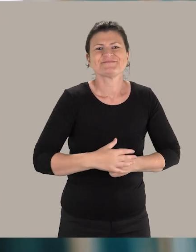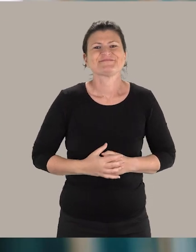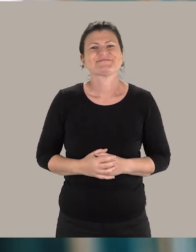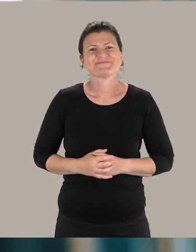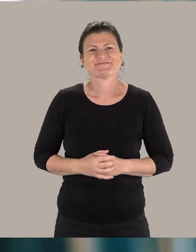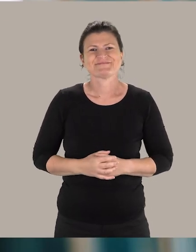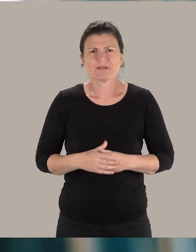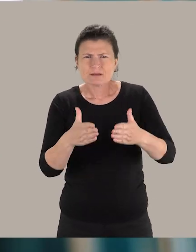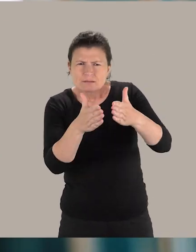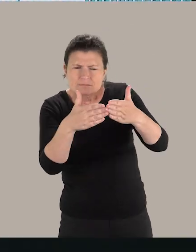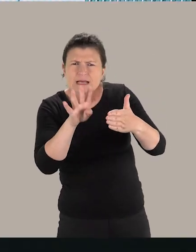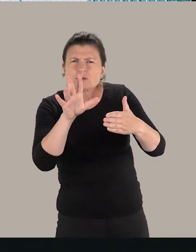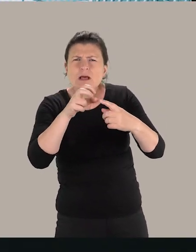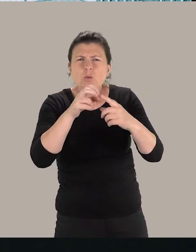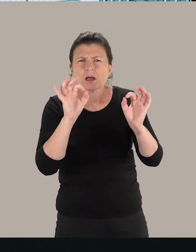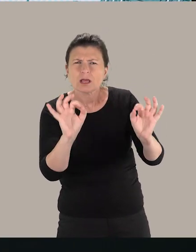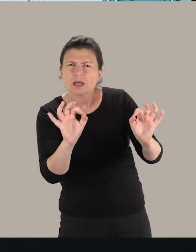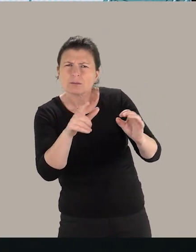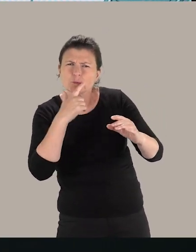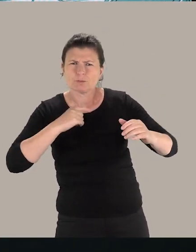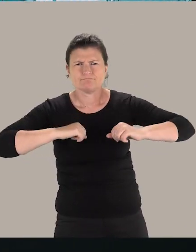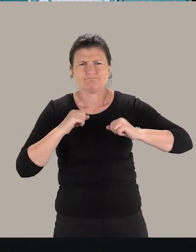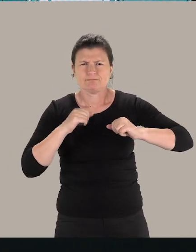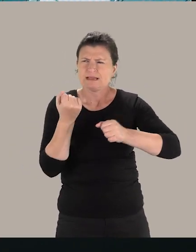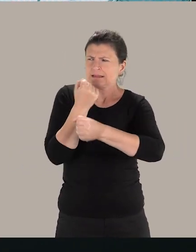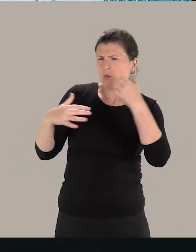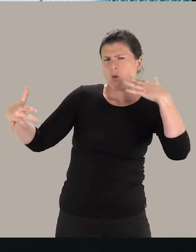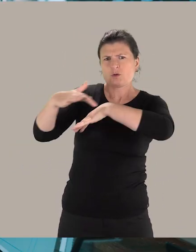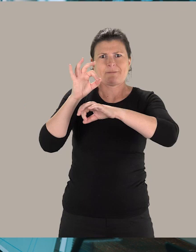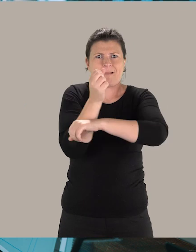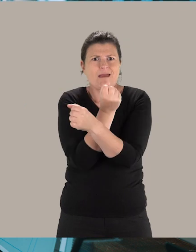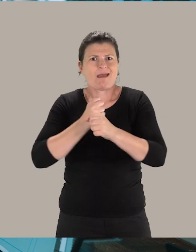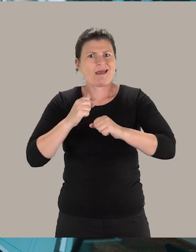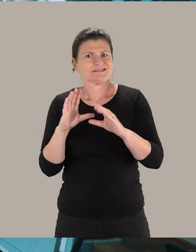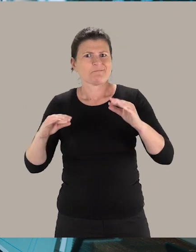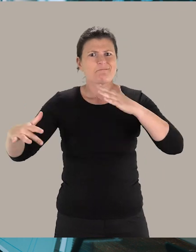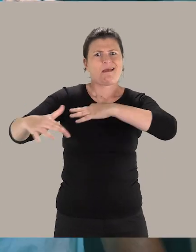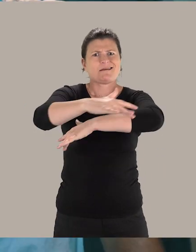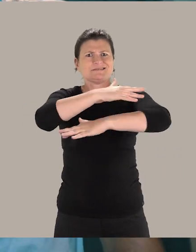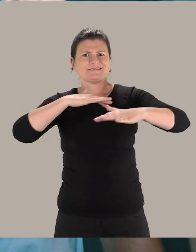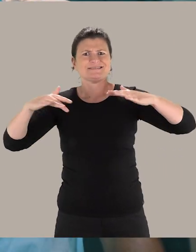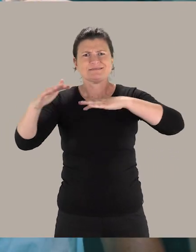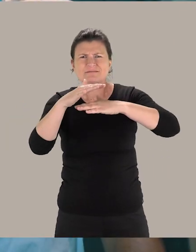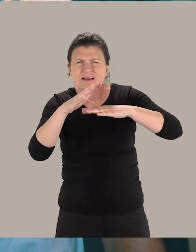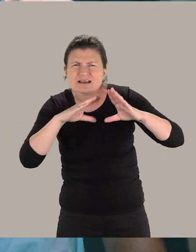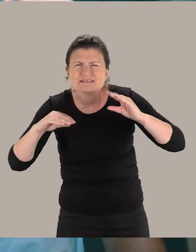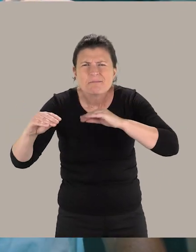Là on est à 45 degrés, de ce fait, ça produit moins l'effet de déranger et d'être en plein milieu du passage. Donc, l'espace est dégagé ici,